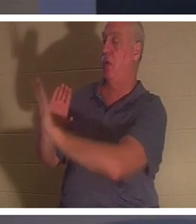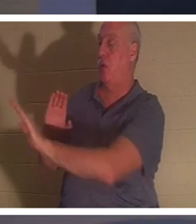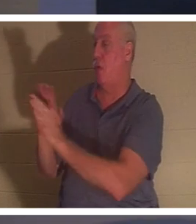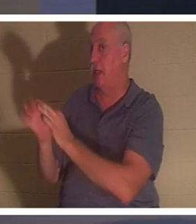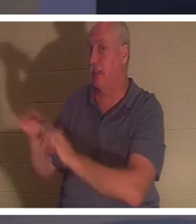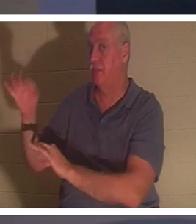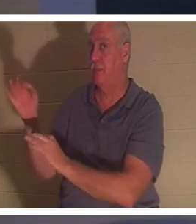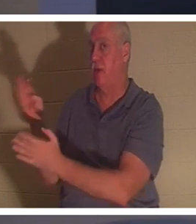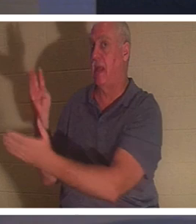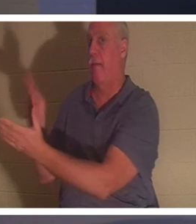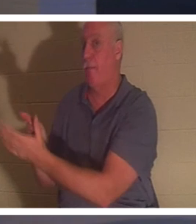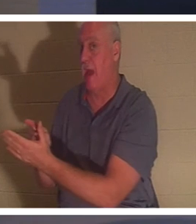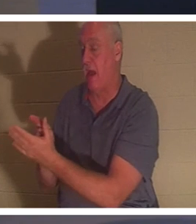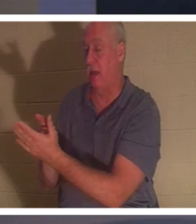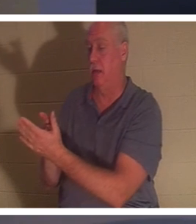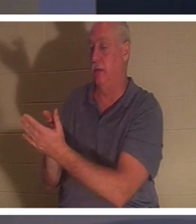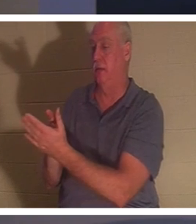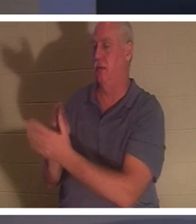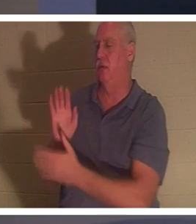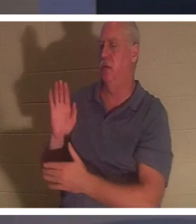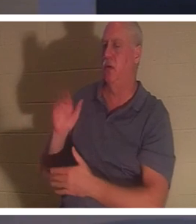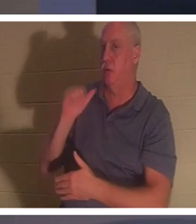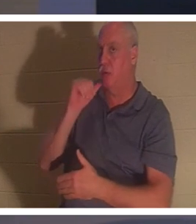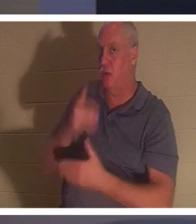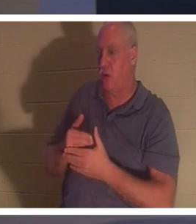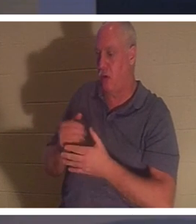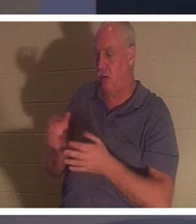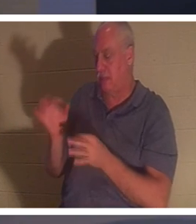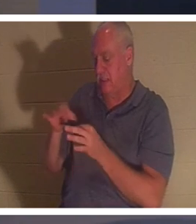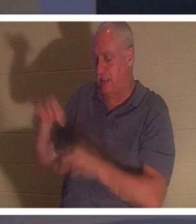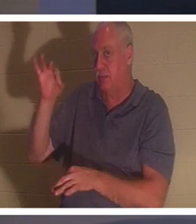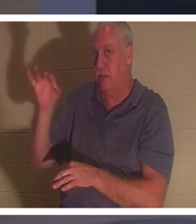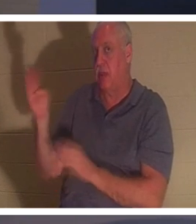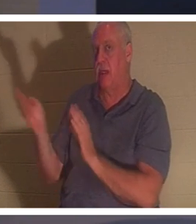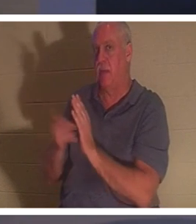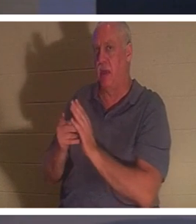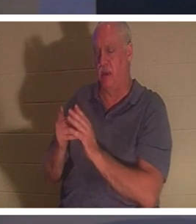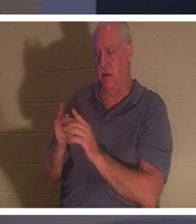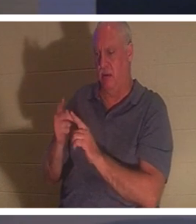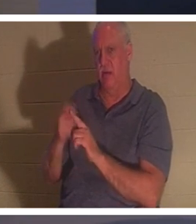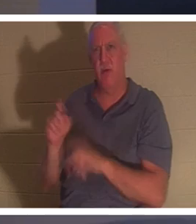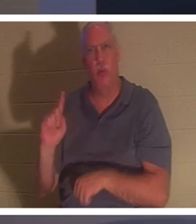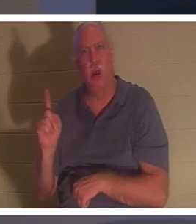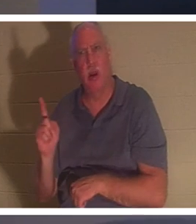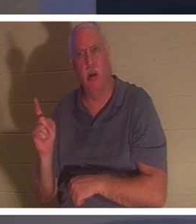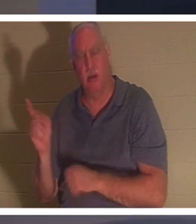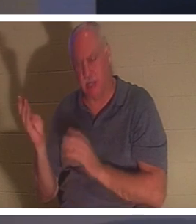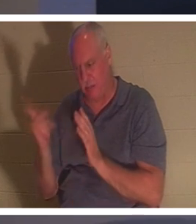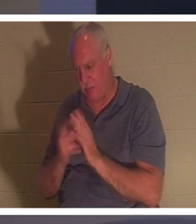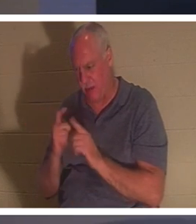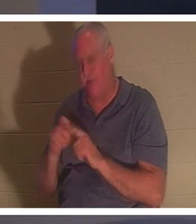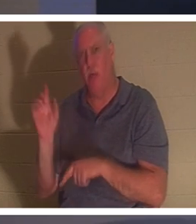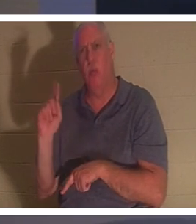когда-нибудь замечали это? Ее дух вернулся. Вернулся откуда? «Дух ее вернулся, и она тотчас же